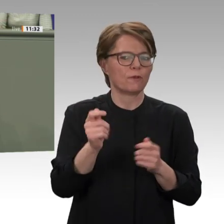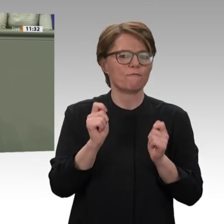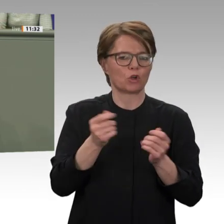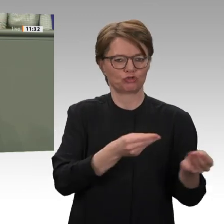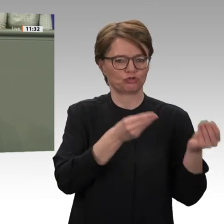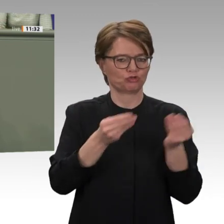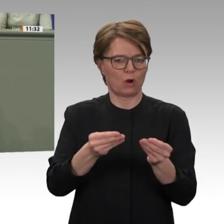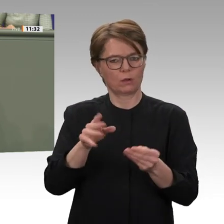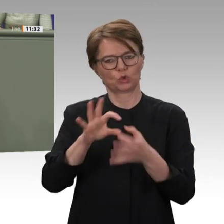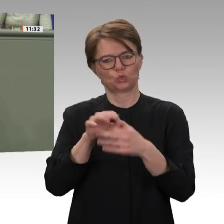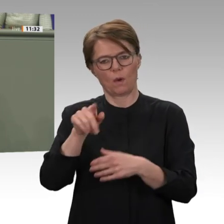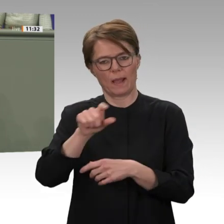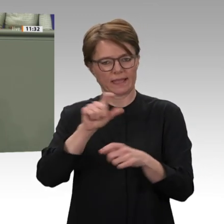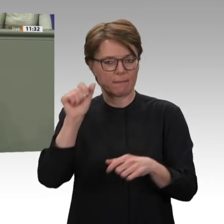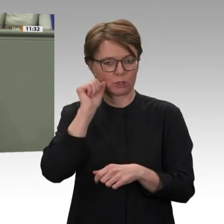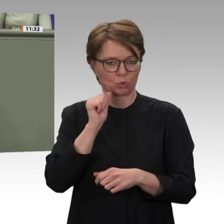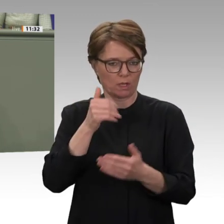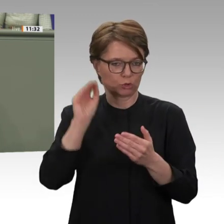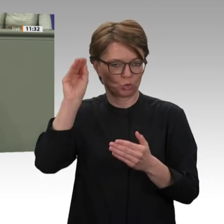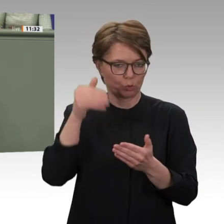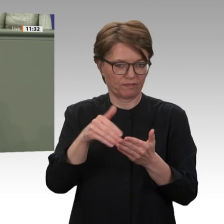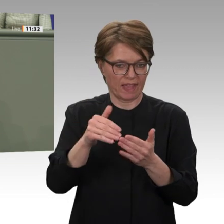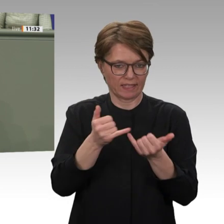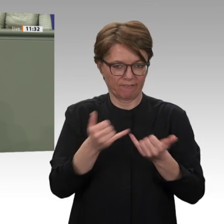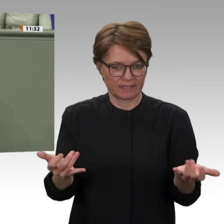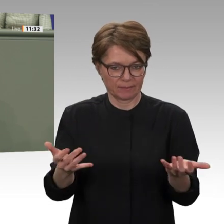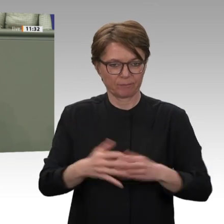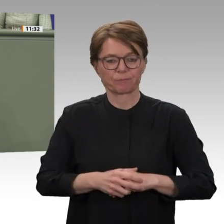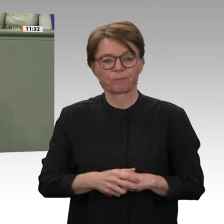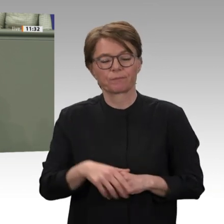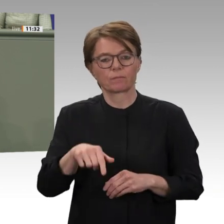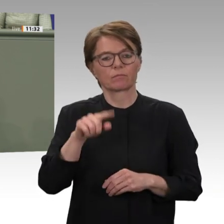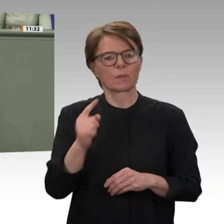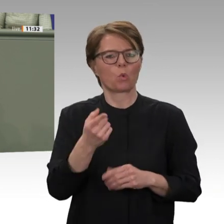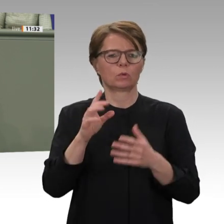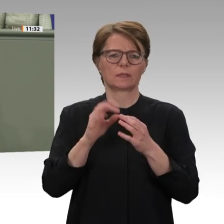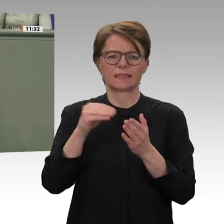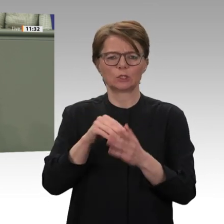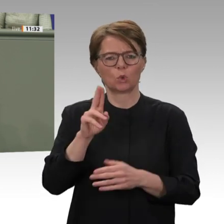und auch bleiben. Aber, liebe Kolleginnen und Kollegen, auch bilateral werden wir die Aussöhnung weiter flankieren;